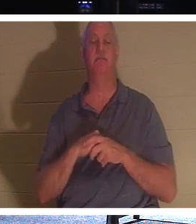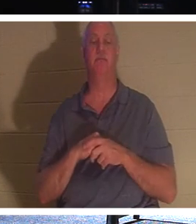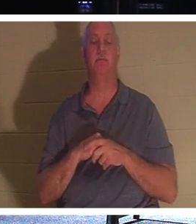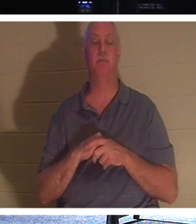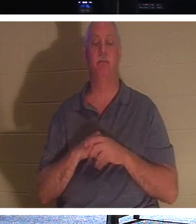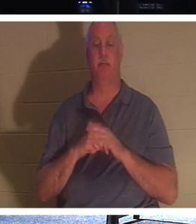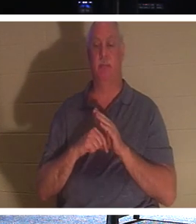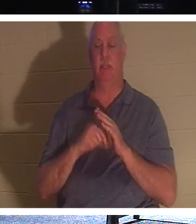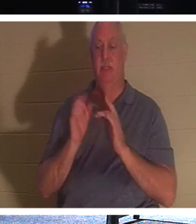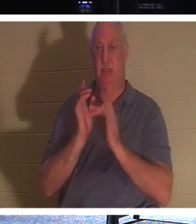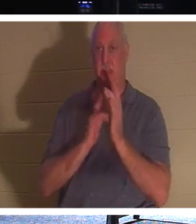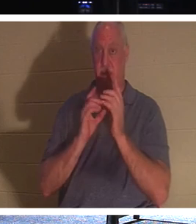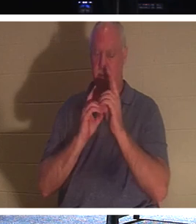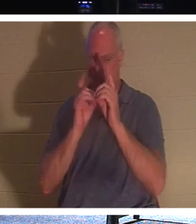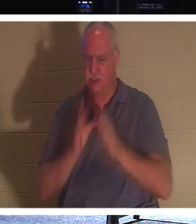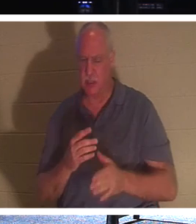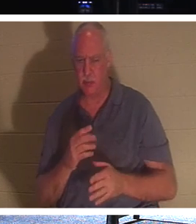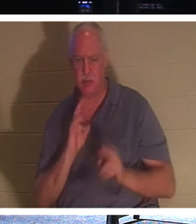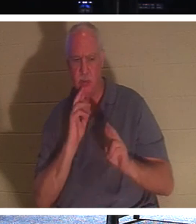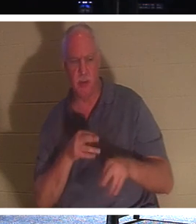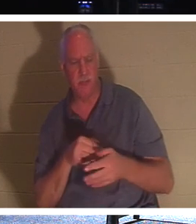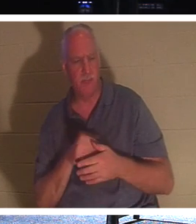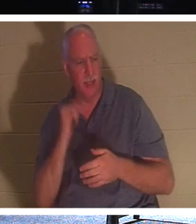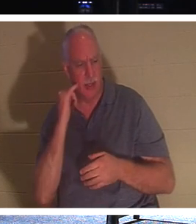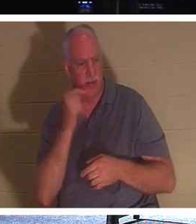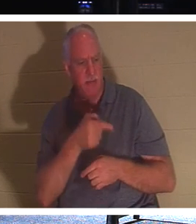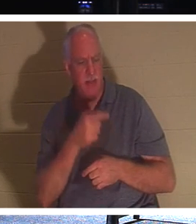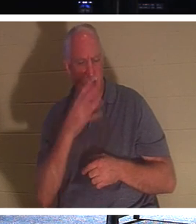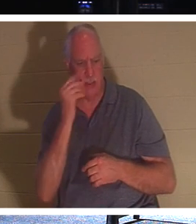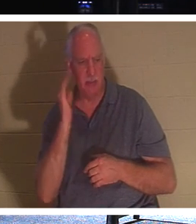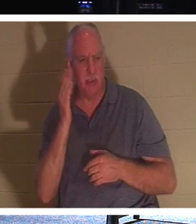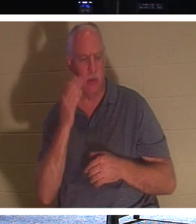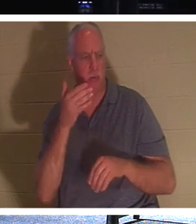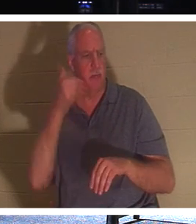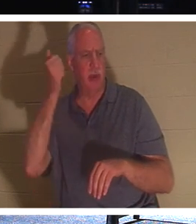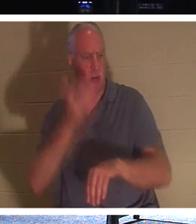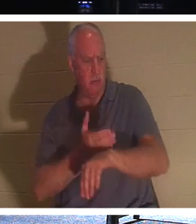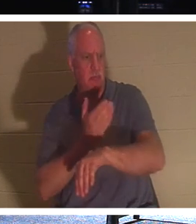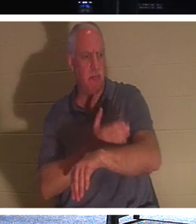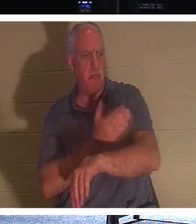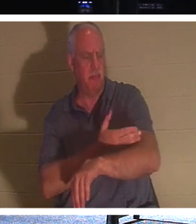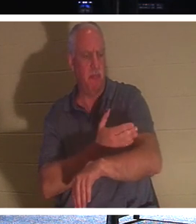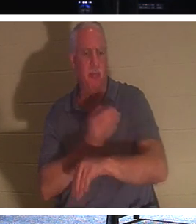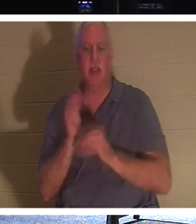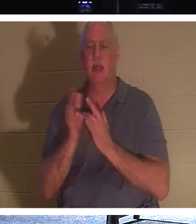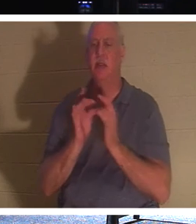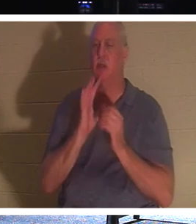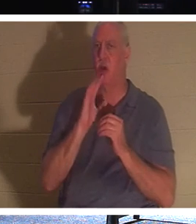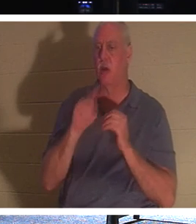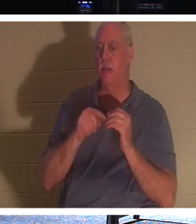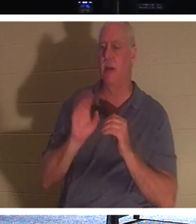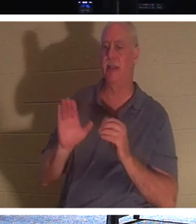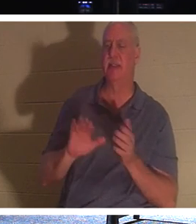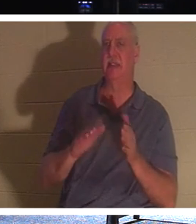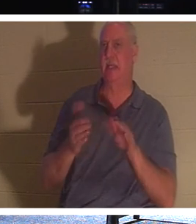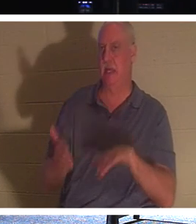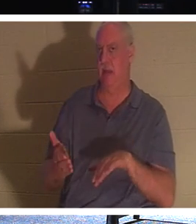ответили: «Господи, если он уснет, ему станет лучше». Иисус говорил о его смерти, но его